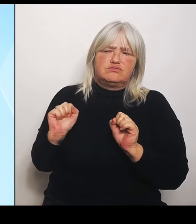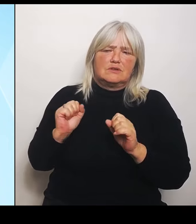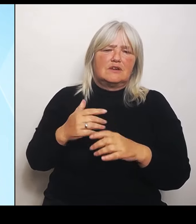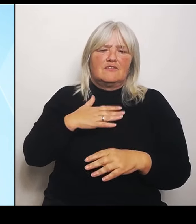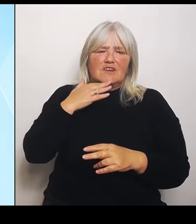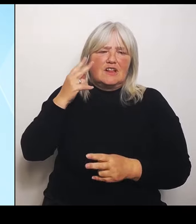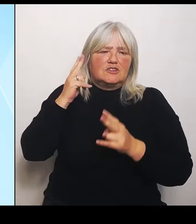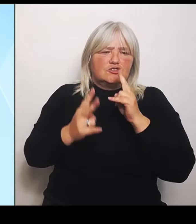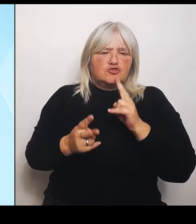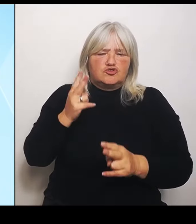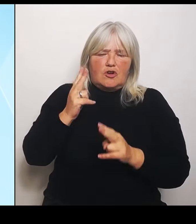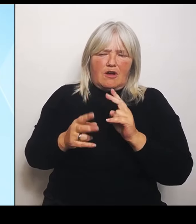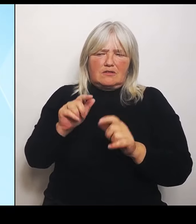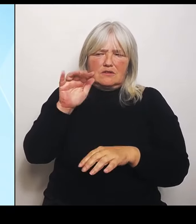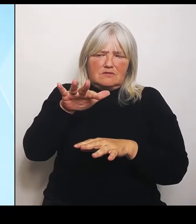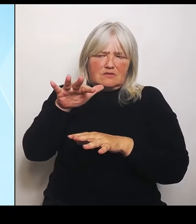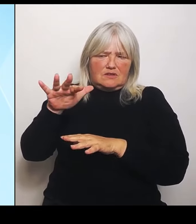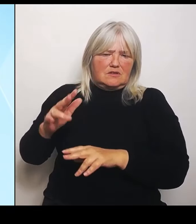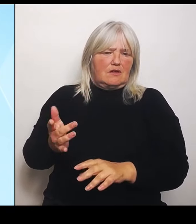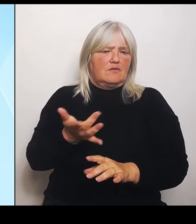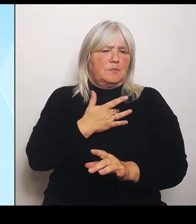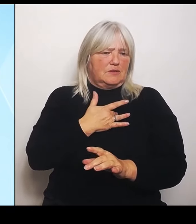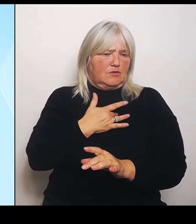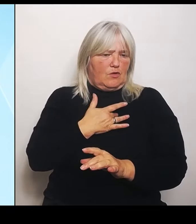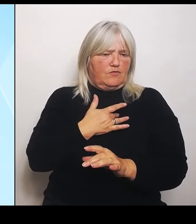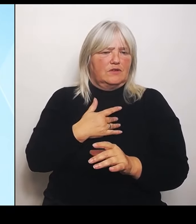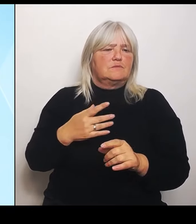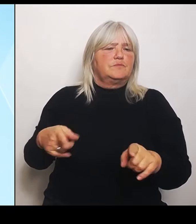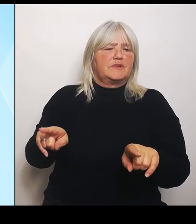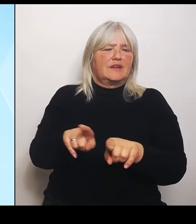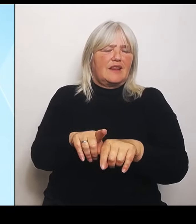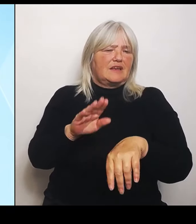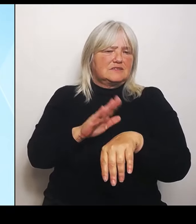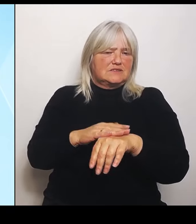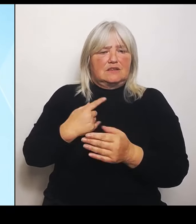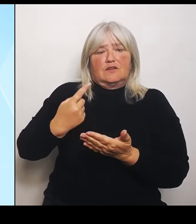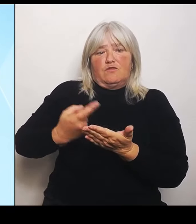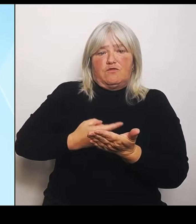Gleichzeitig fordern wir natürlich auch bei der Gelegenheit im Bund noch mal auf endlich auch seinen